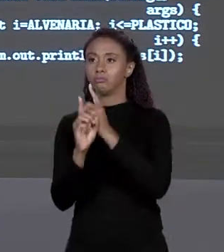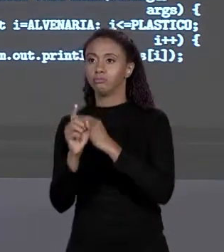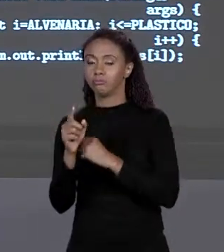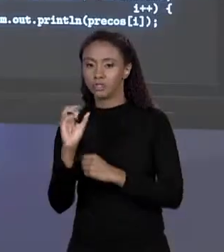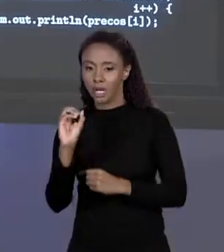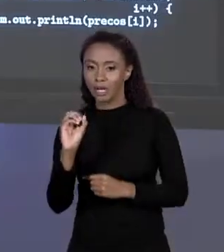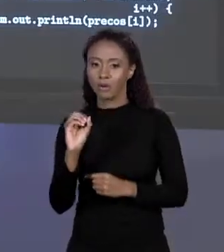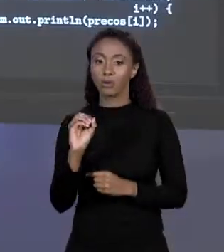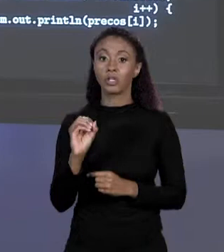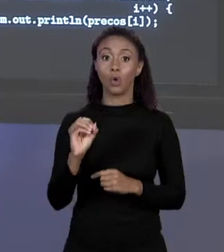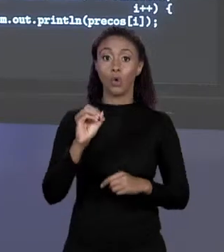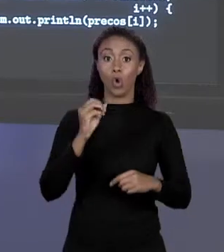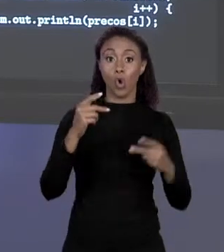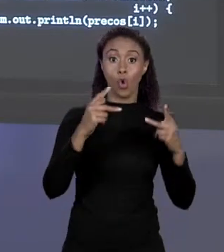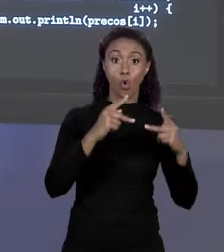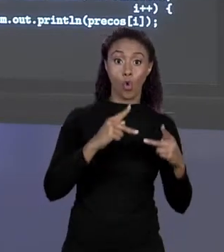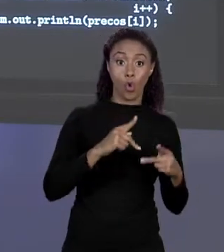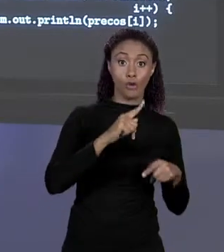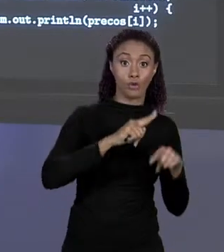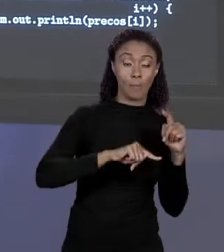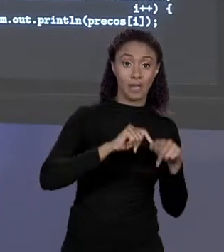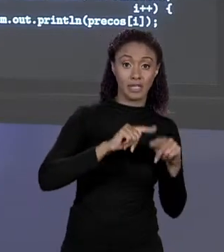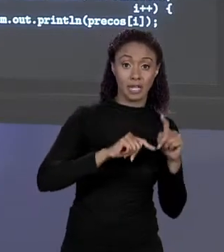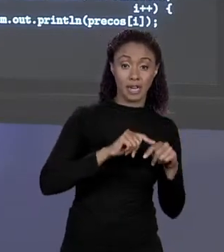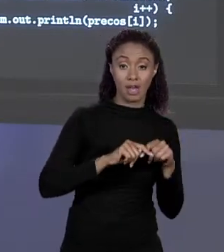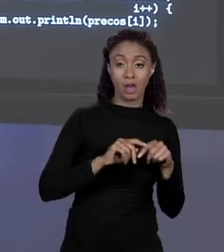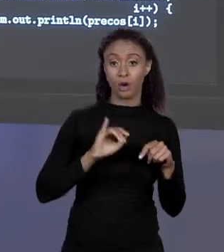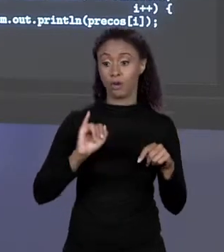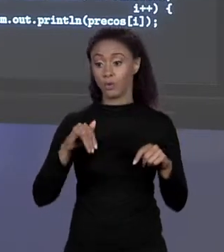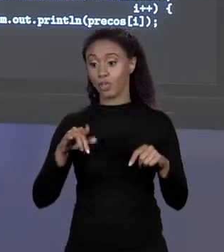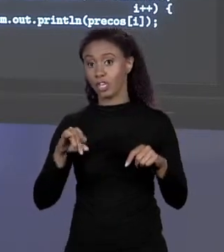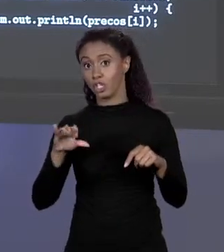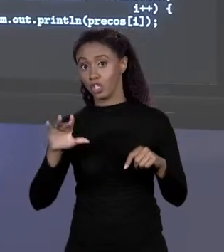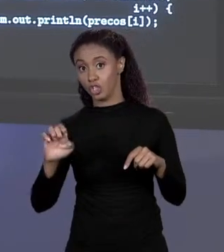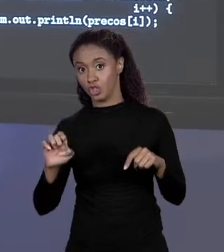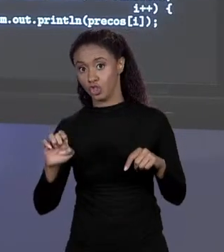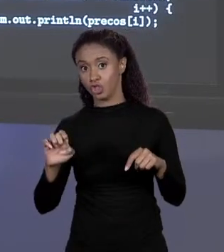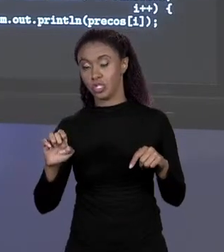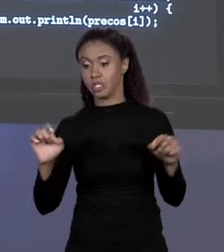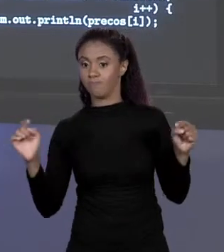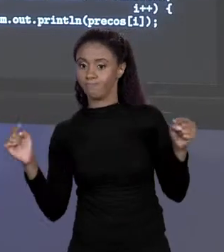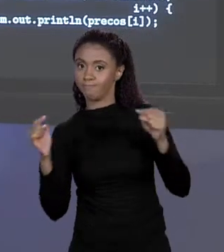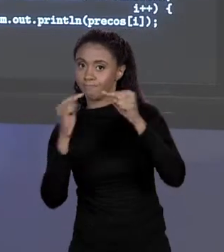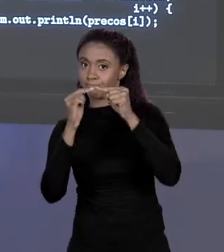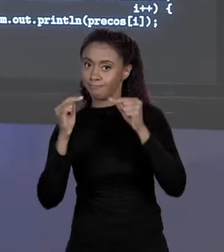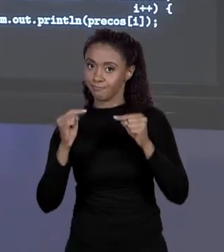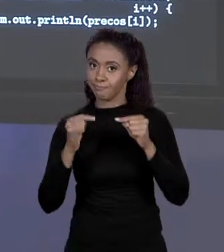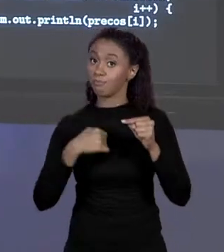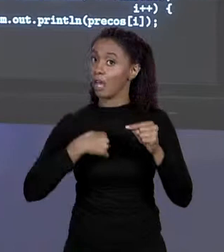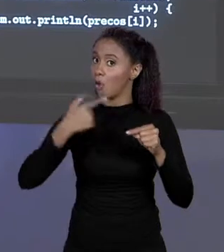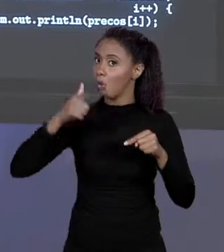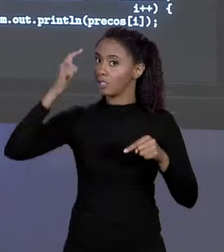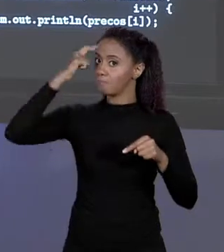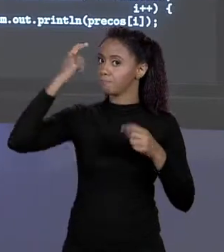MATERIAL COM O ÍNDICE NO ARRANJO, ISSO NÃO FOI POR ACASO, NÃO FOI SORTE, EU PENSEI PARA FAZER ISSO. POR QUÊ? PORQUE ME PERMITE CERTAS